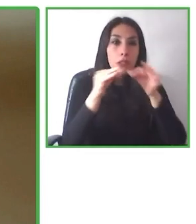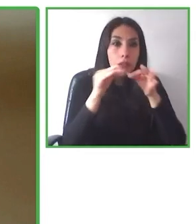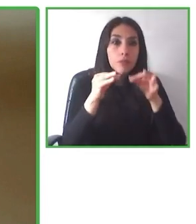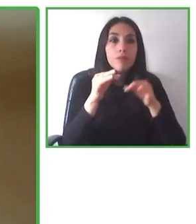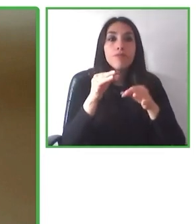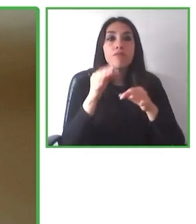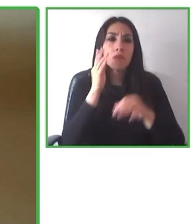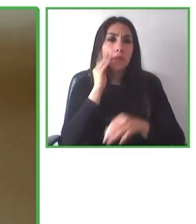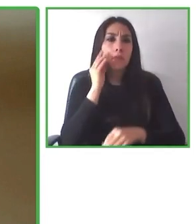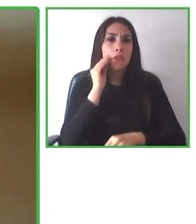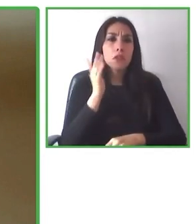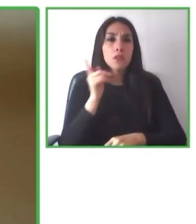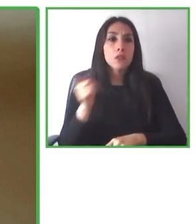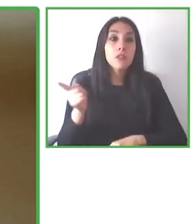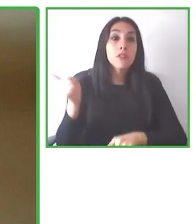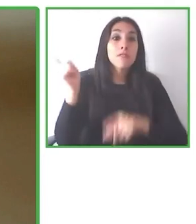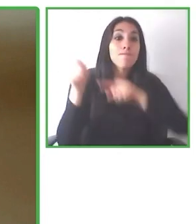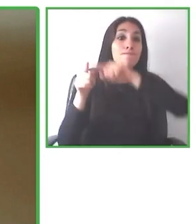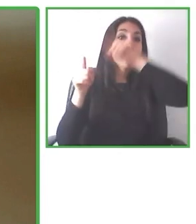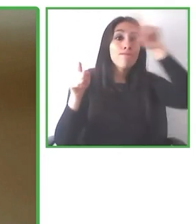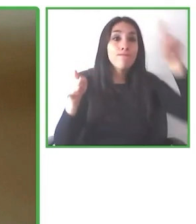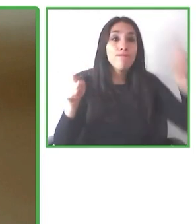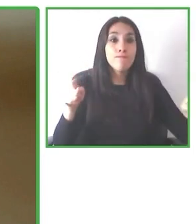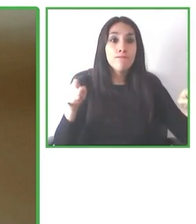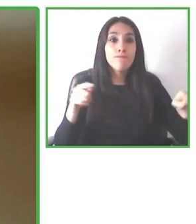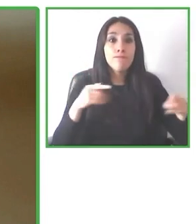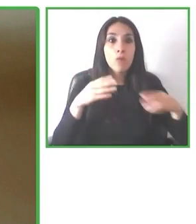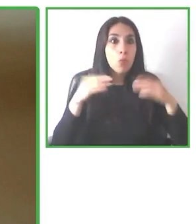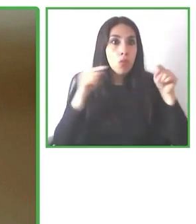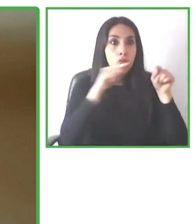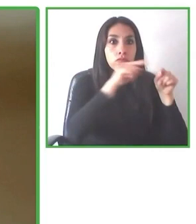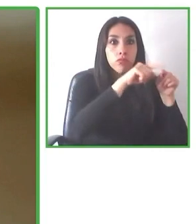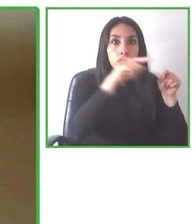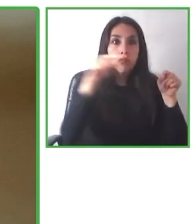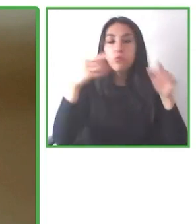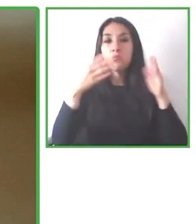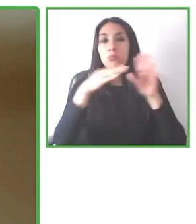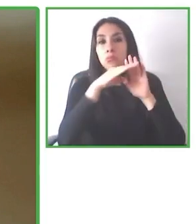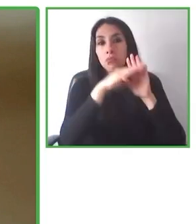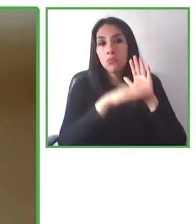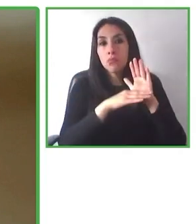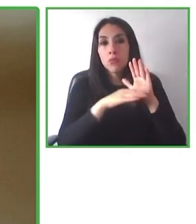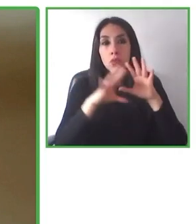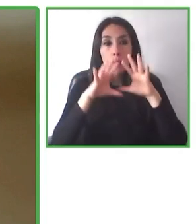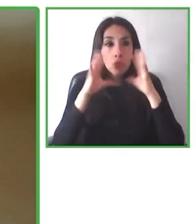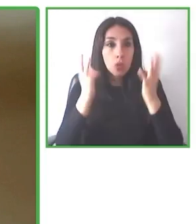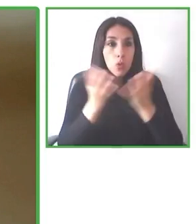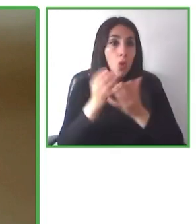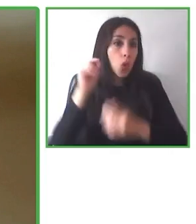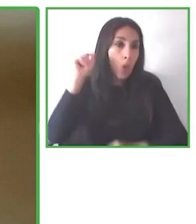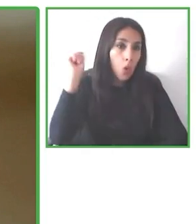lograr esto. Somos 40 personas. Bueno, vamos a hacer más de 50 a final de mes.